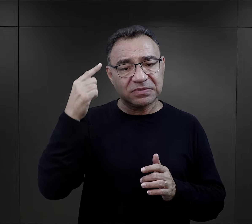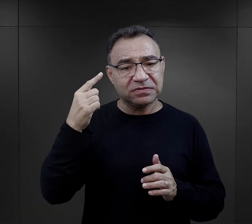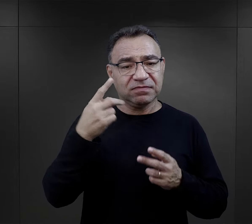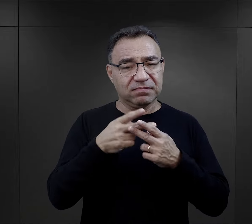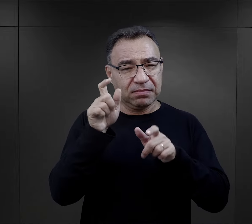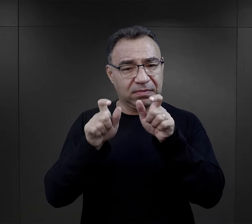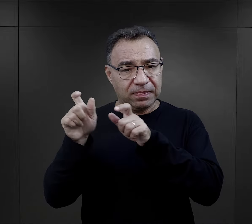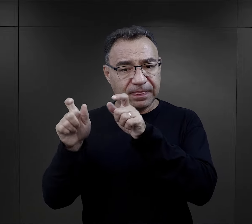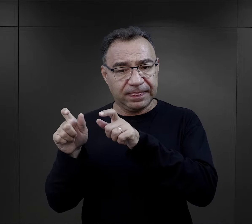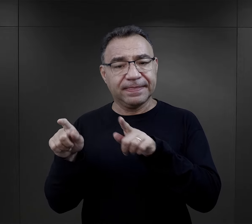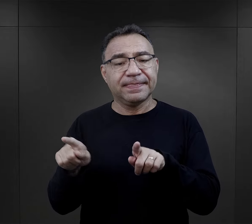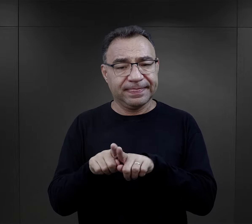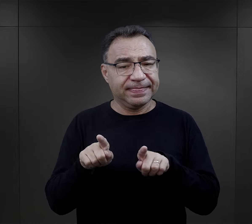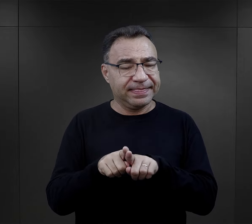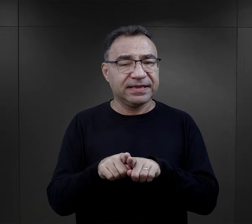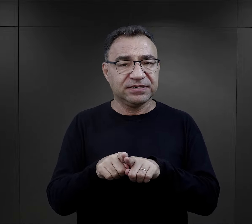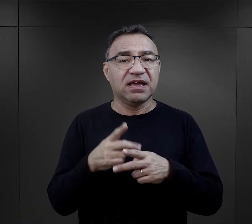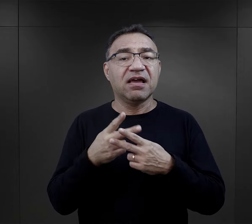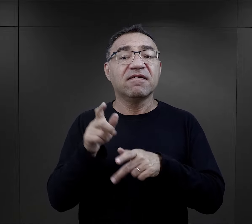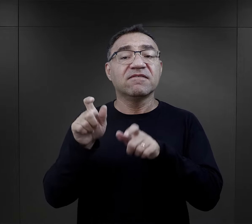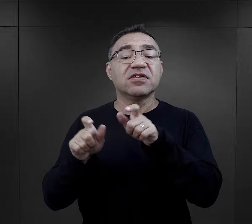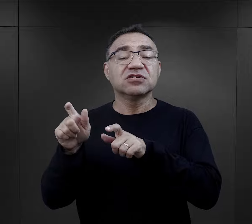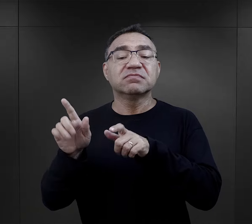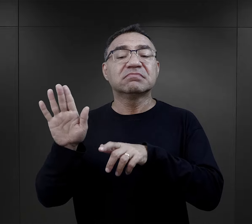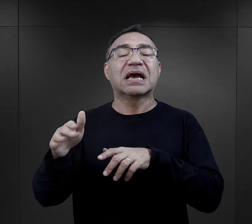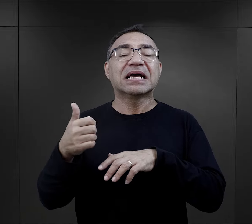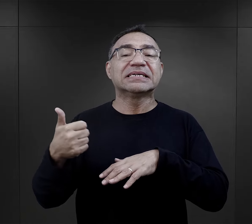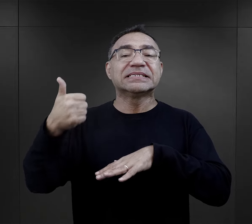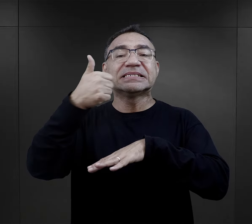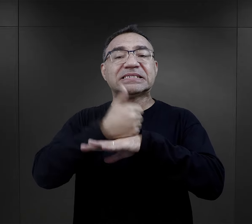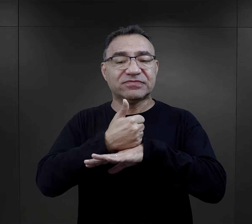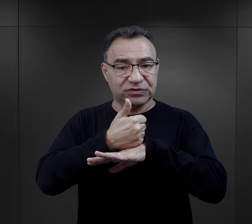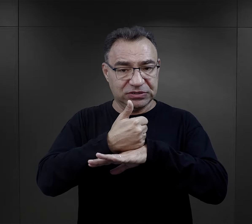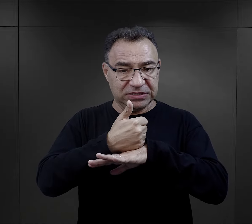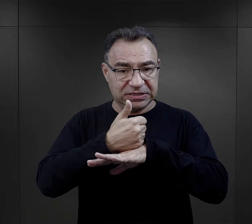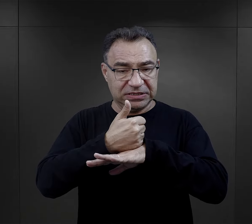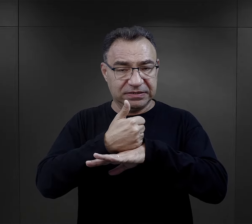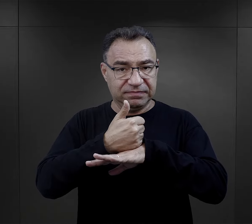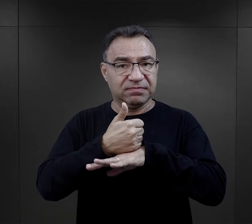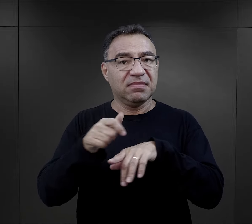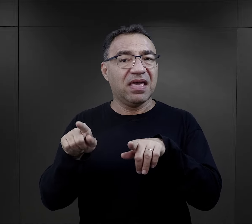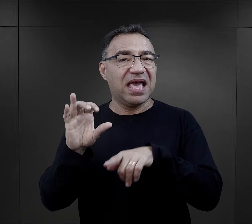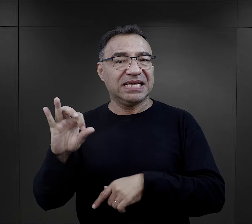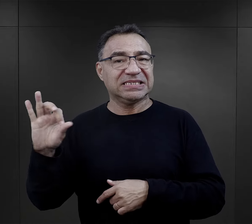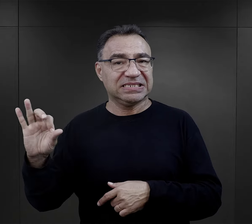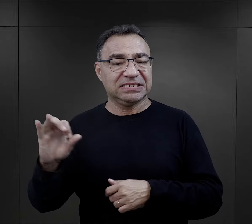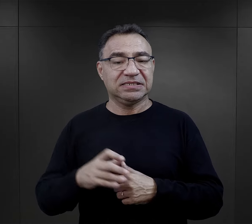więźniów mieli ogromny wpływ więźniowie funkcyjni i esesmani.